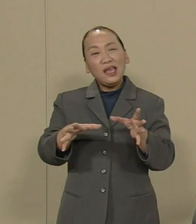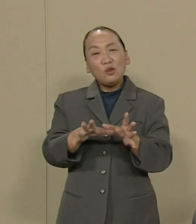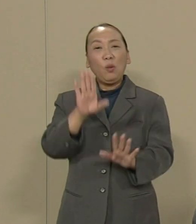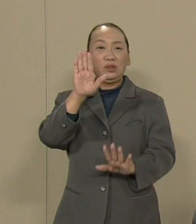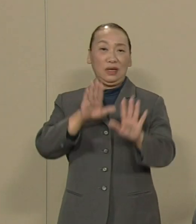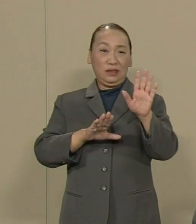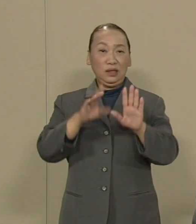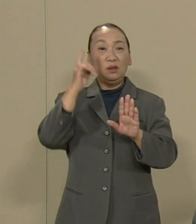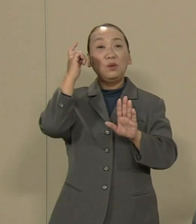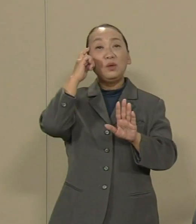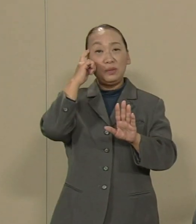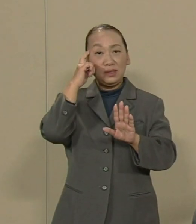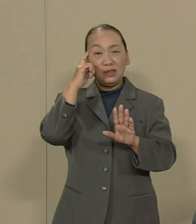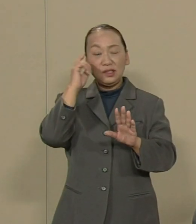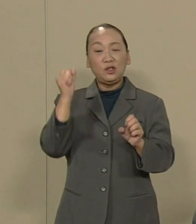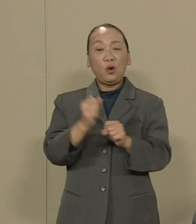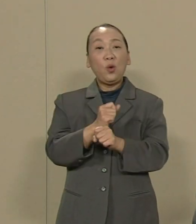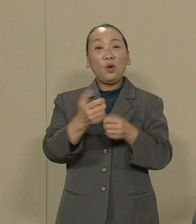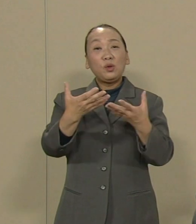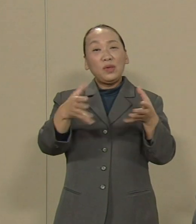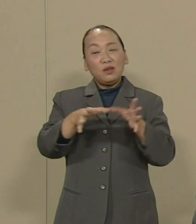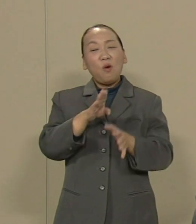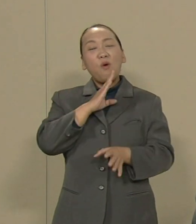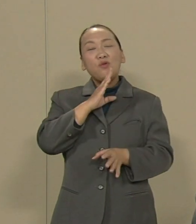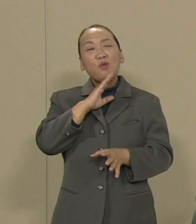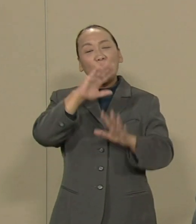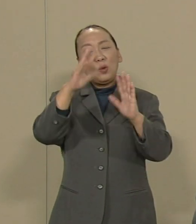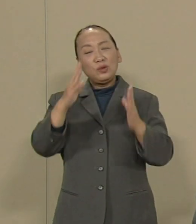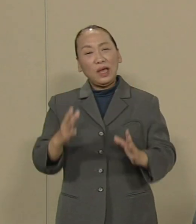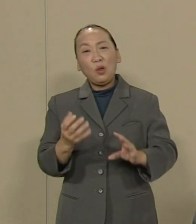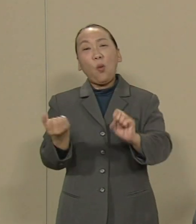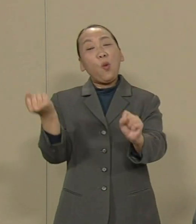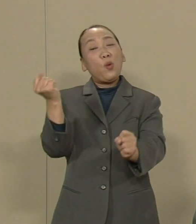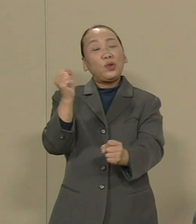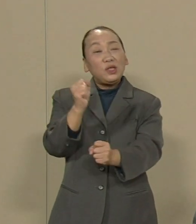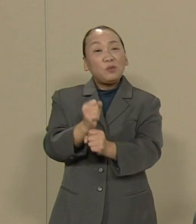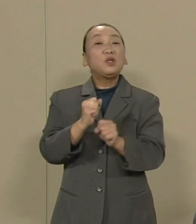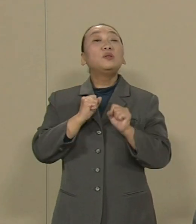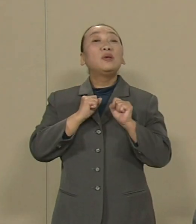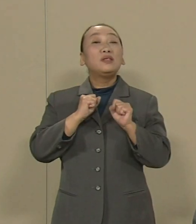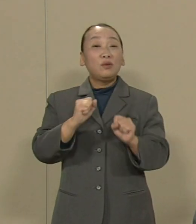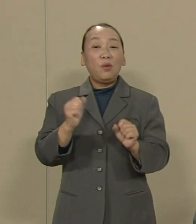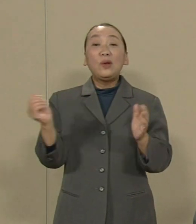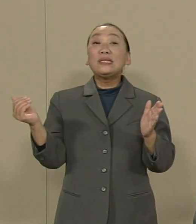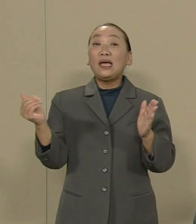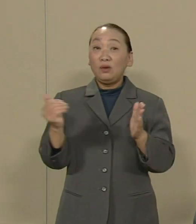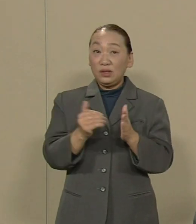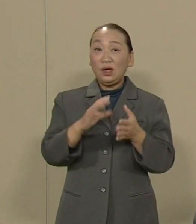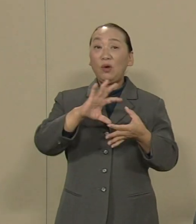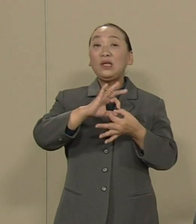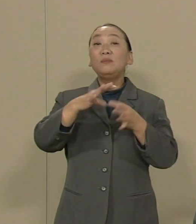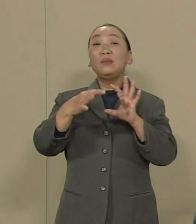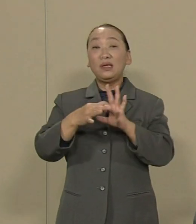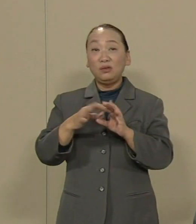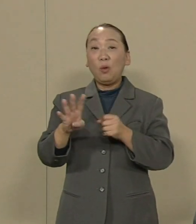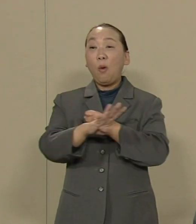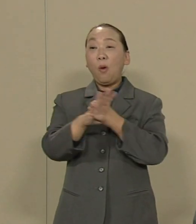労働組合の本当の姿を 取り戻しましょう 最後にオリンピックと原発です